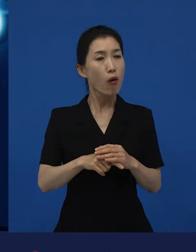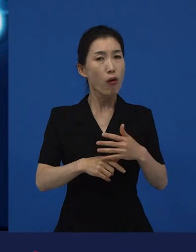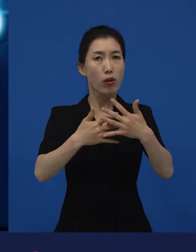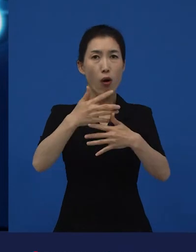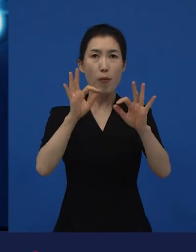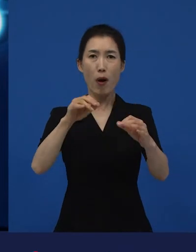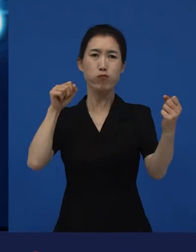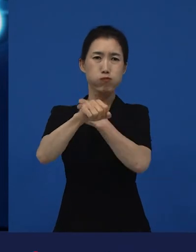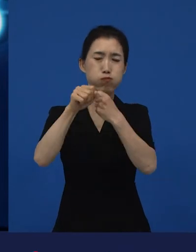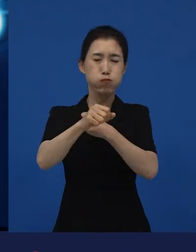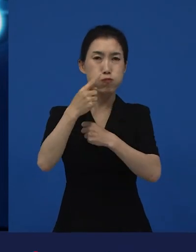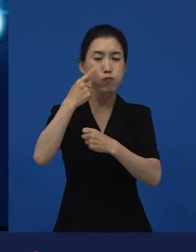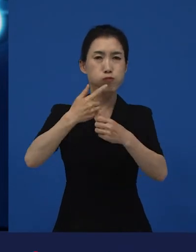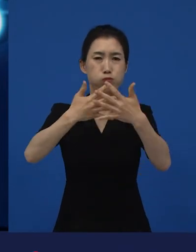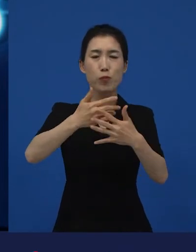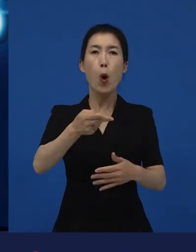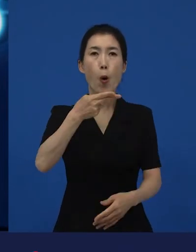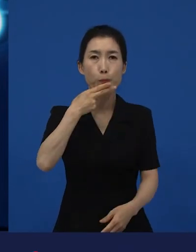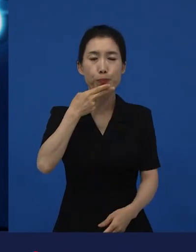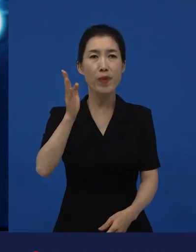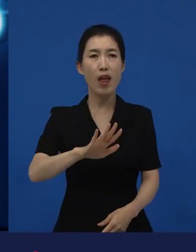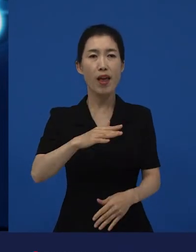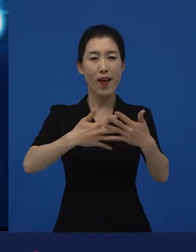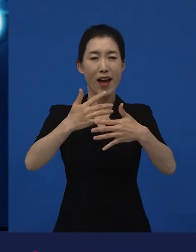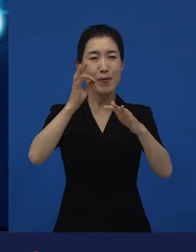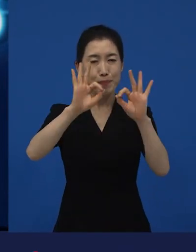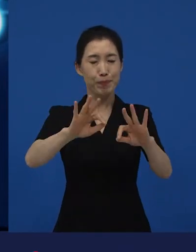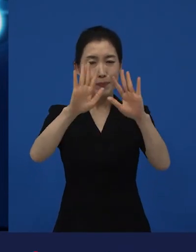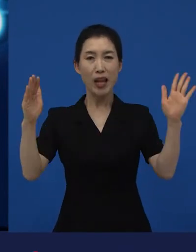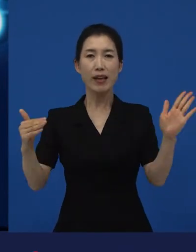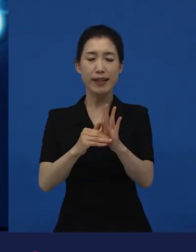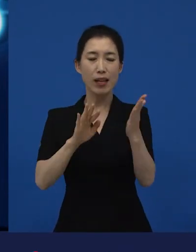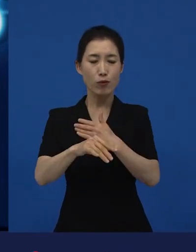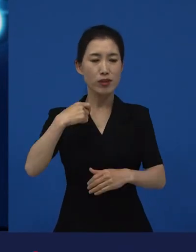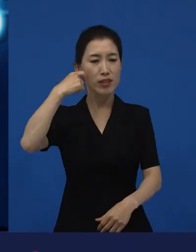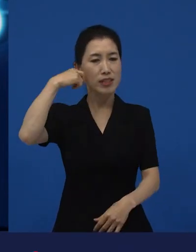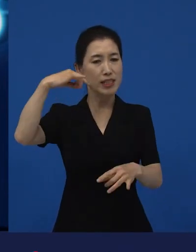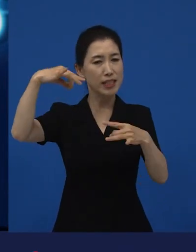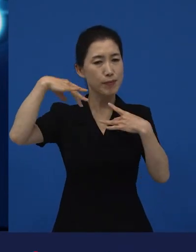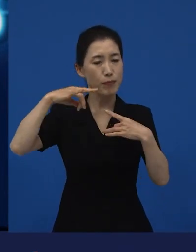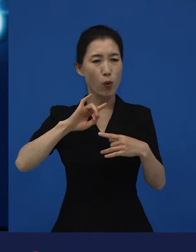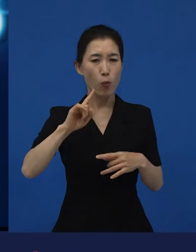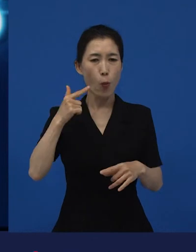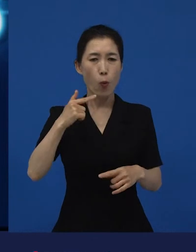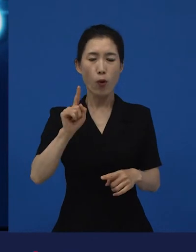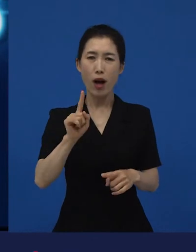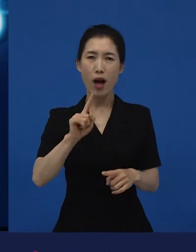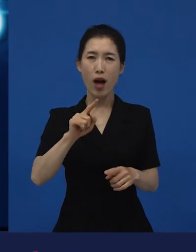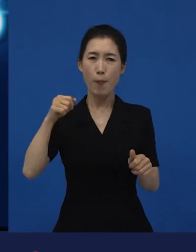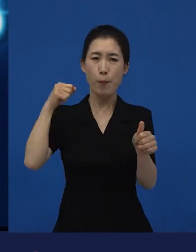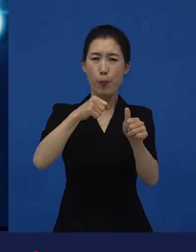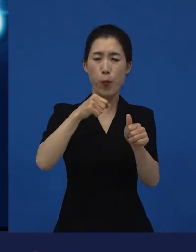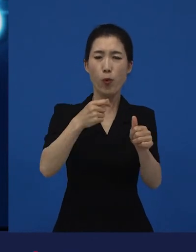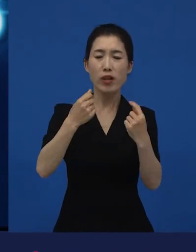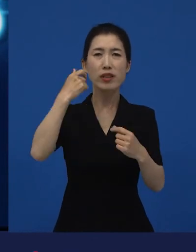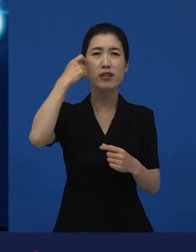폭력적인 장면이 하나도 나오지 않았는데도 불구하고 ‘이 영화 굉장히 폭력적이야.’라고 말하는 영화들도 있습니다.